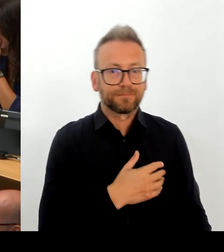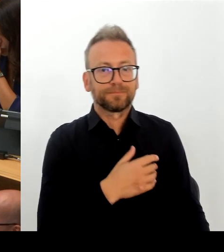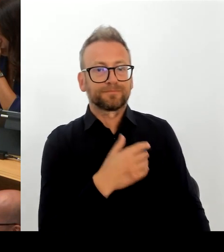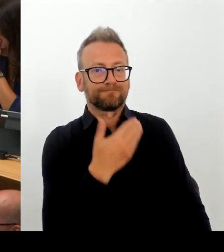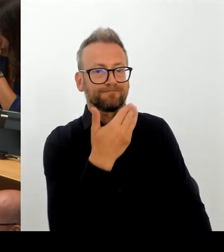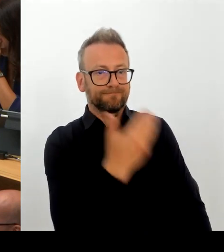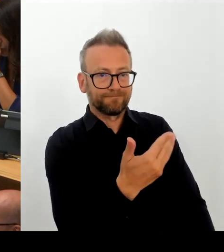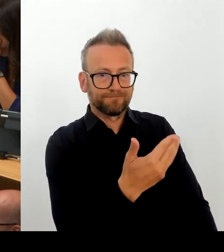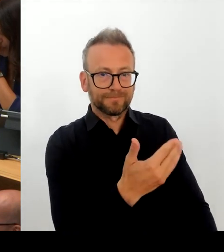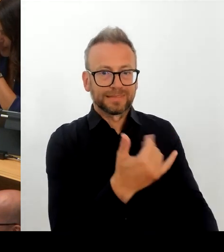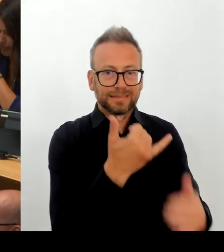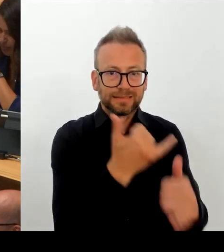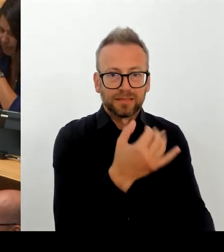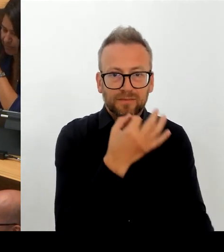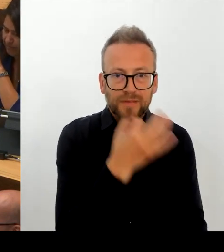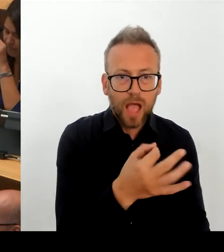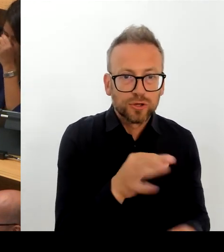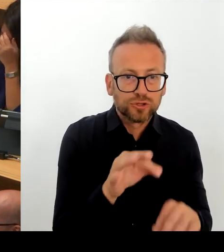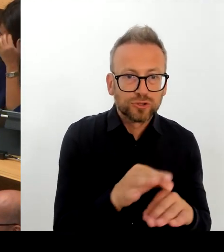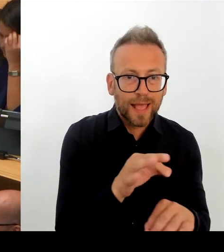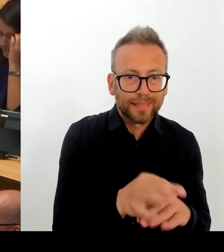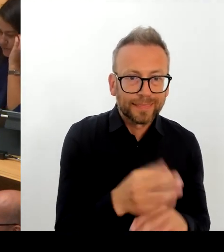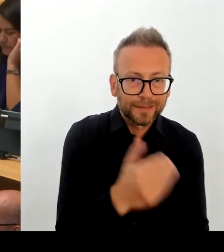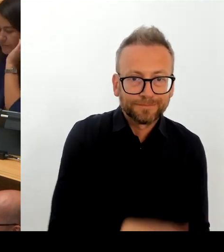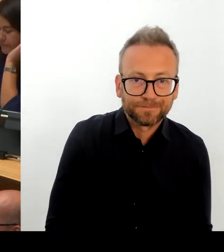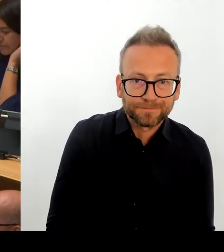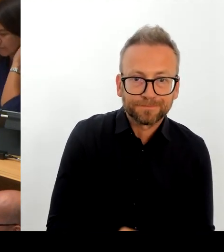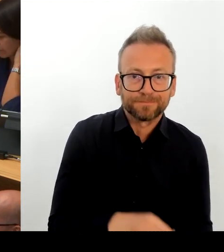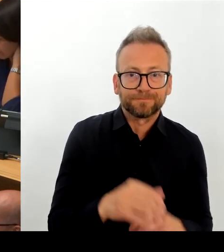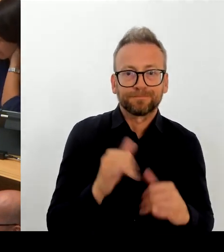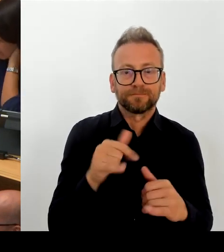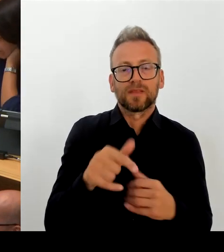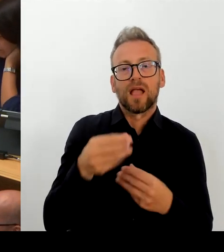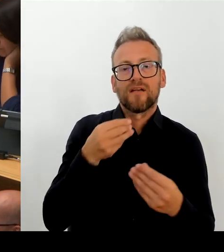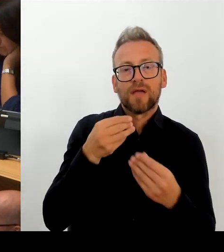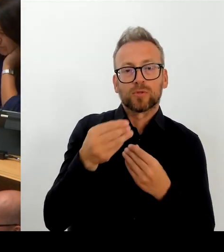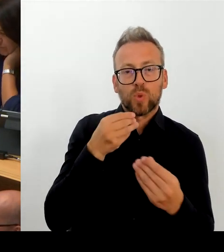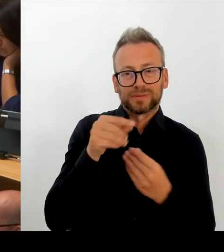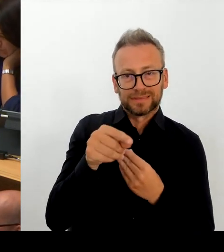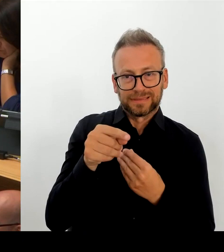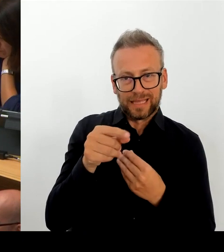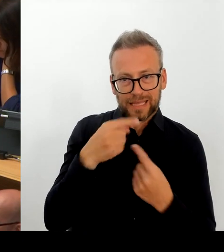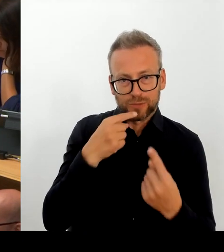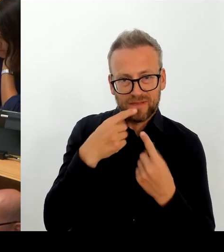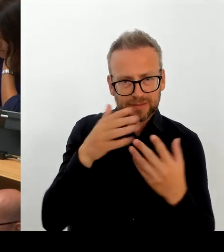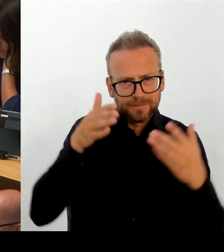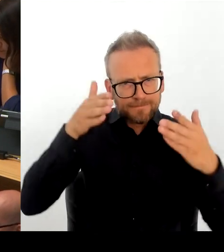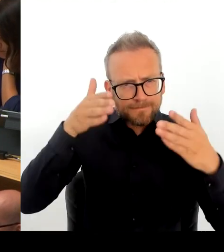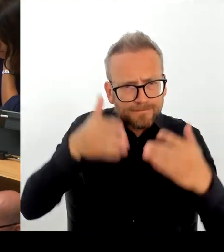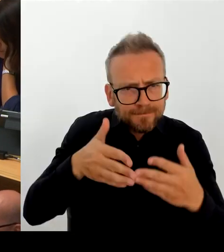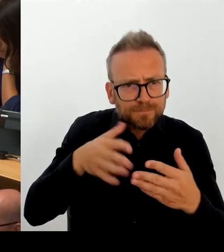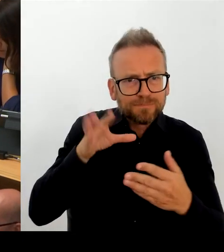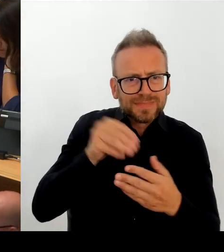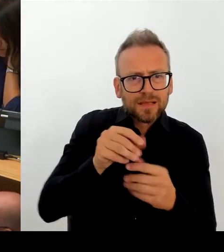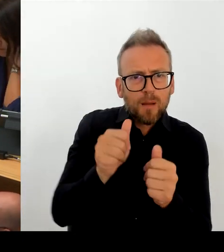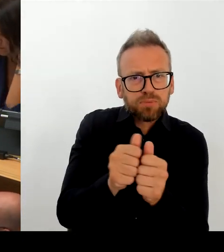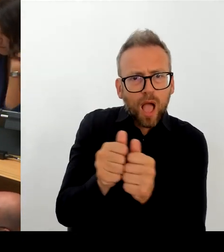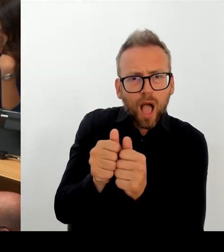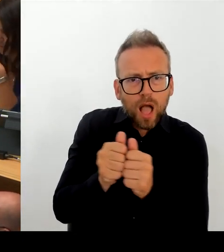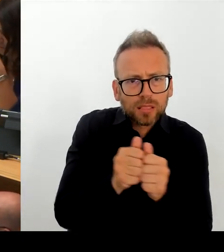vergleichbar ist. Aber natürlich sind wir auch offen für Lösungen, die auf Ballungsräume insgesamt zugeschnitten sind, solange sie im Ergebnis dazu führen, dass auch unseren